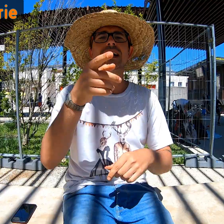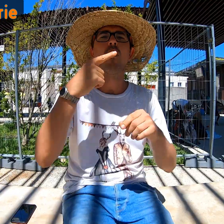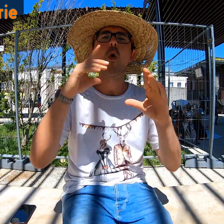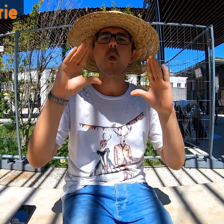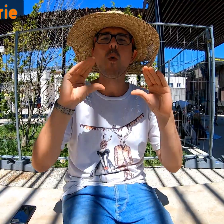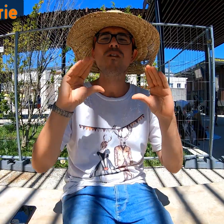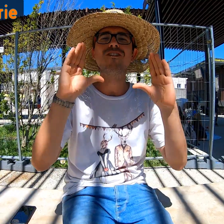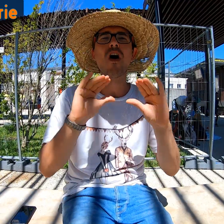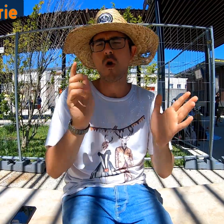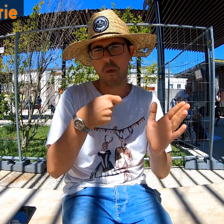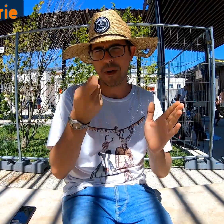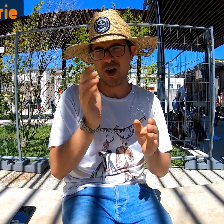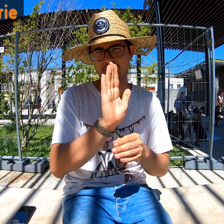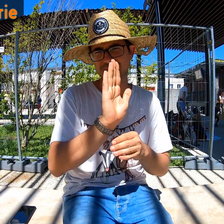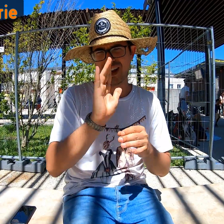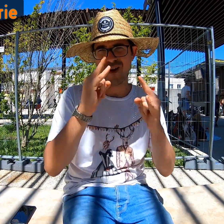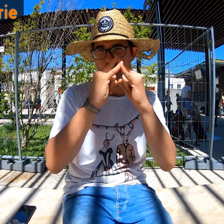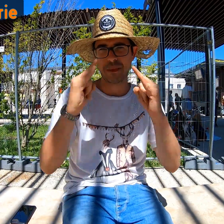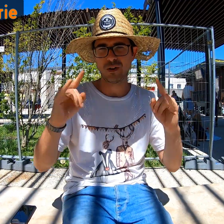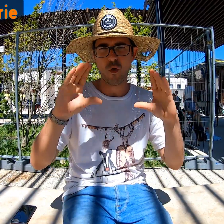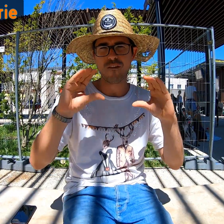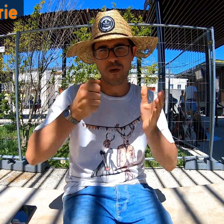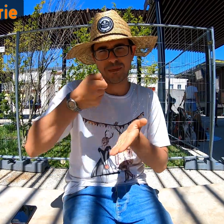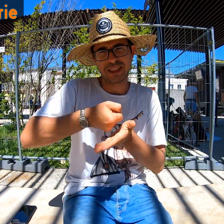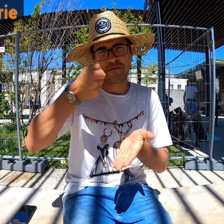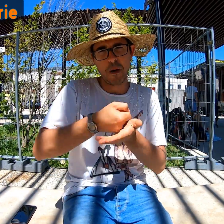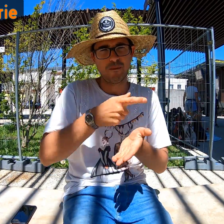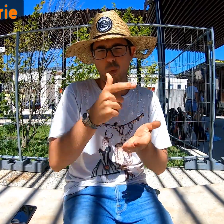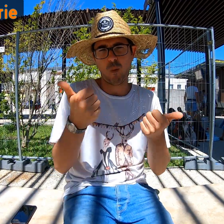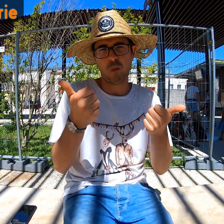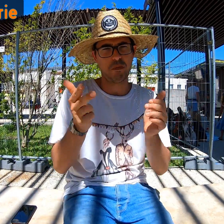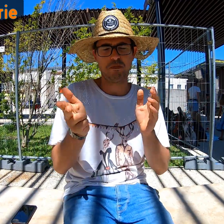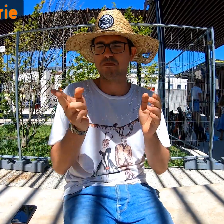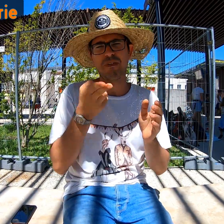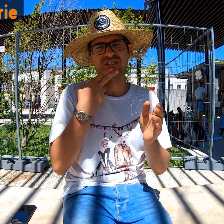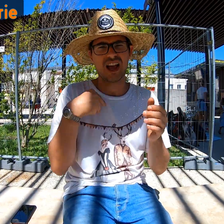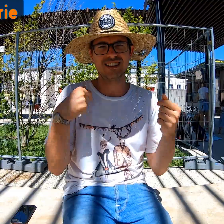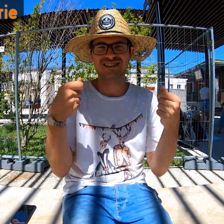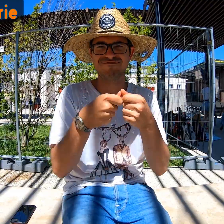Le confort est normal, propre au camping : minimal. C'est suffisant et parfaitement adapté !